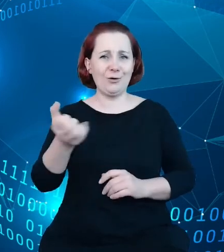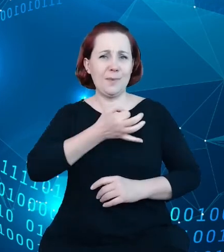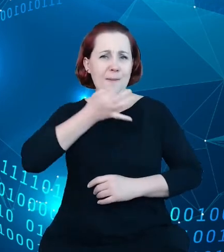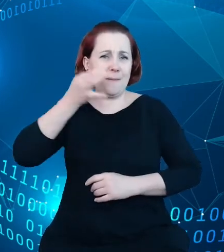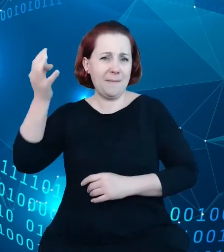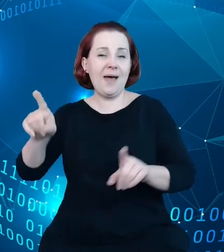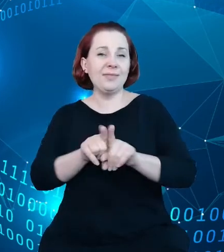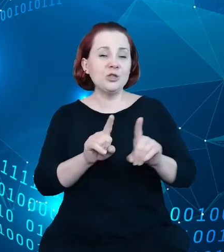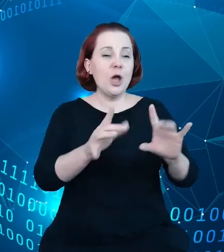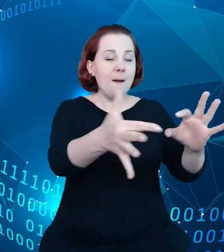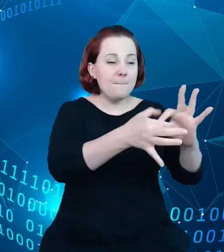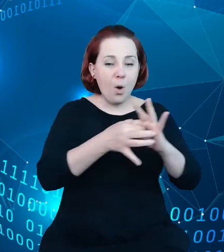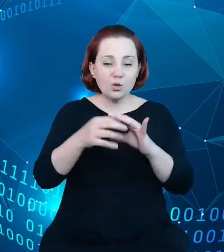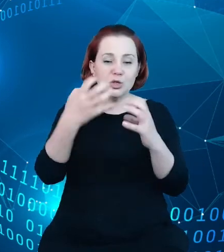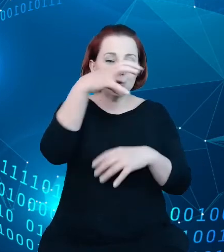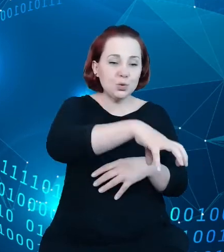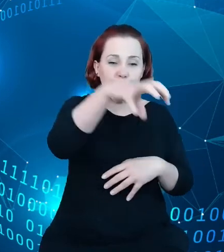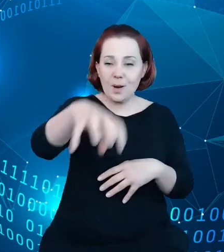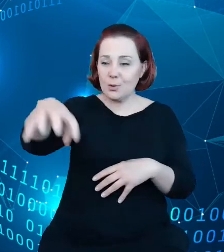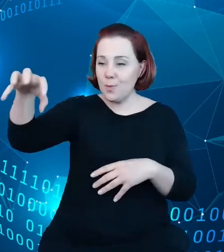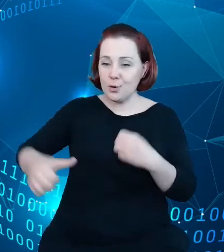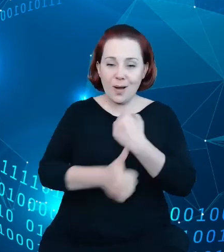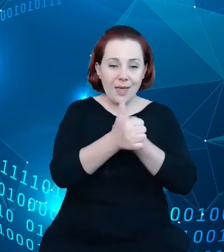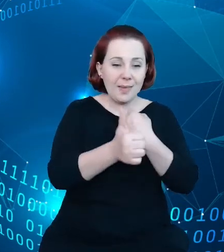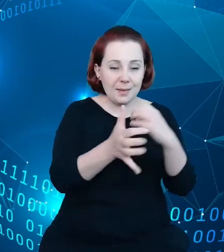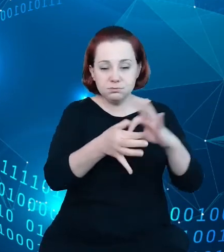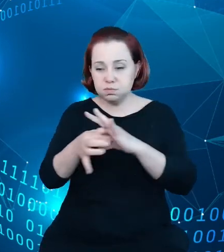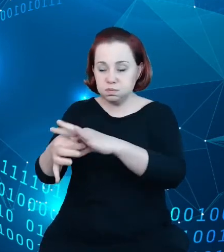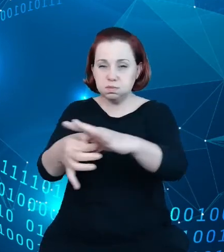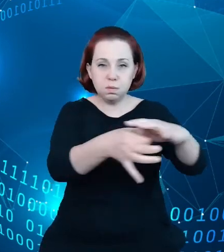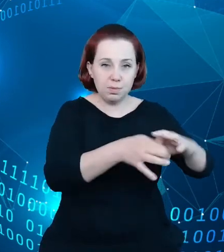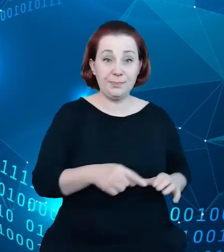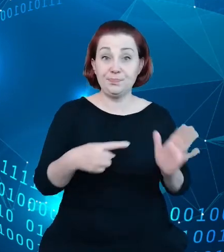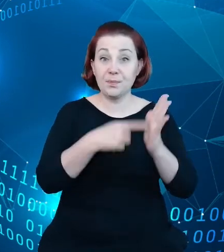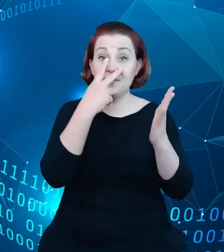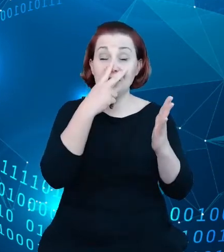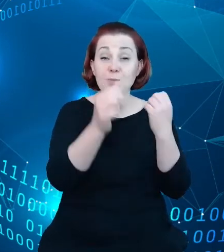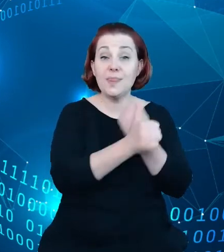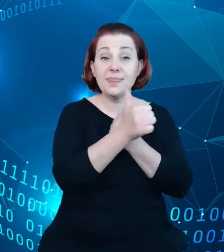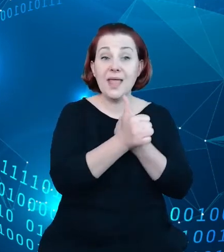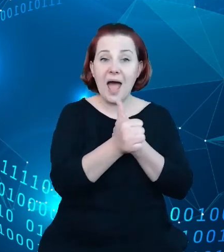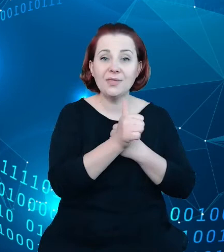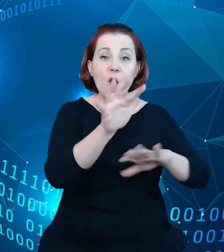I tutaj przykładem chociażby są to dane o obszarach chronionych, o zabytkach